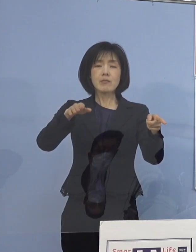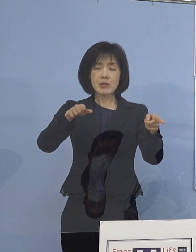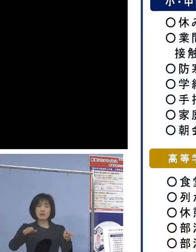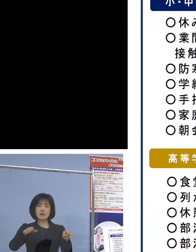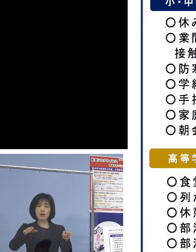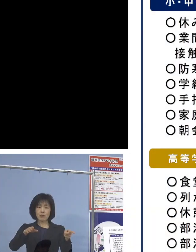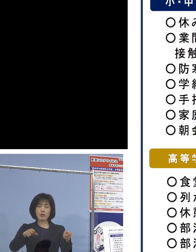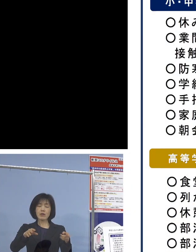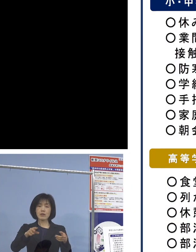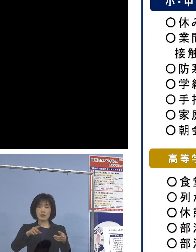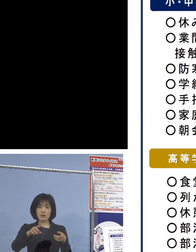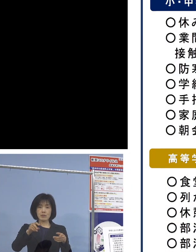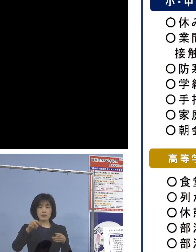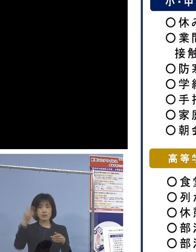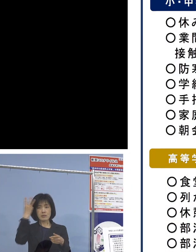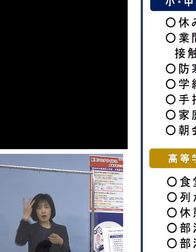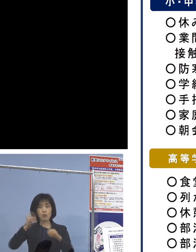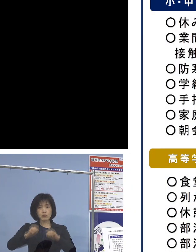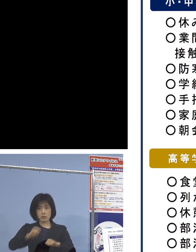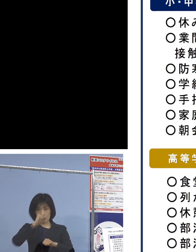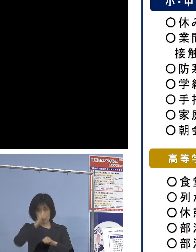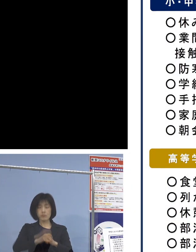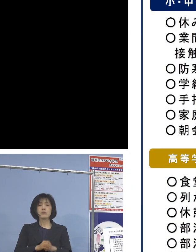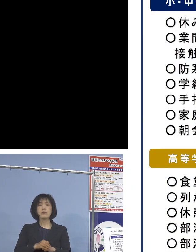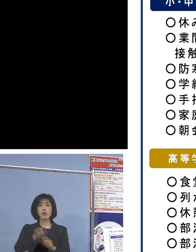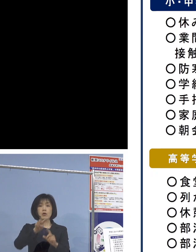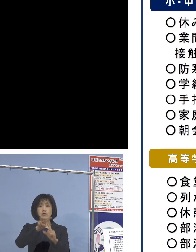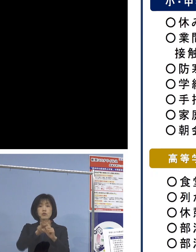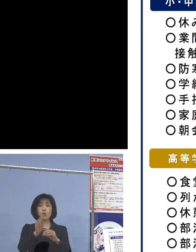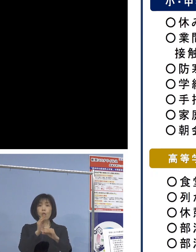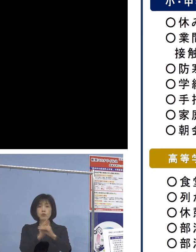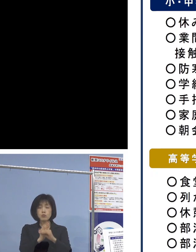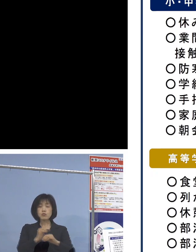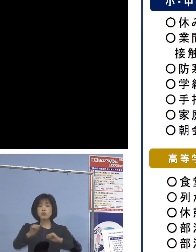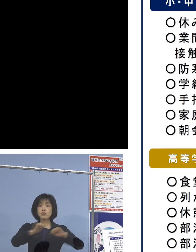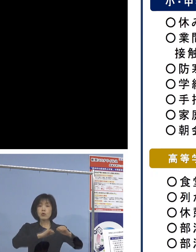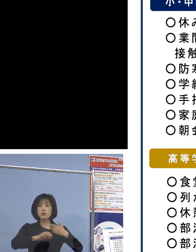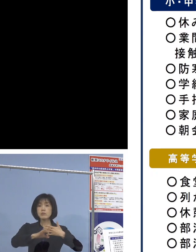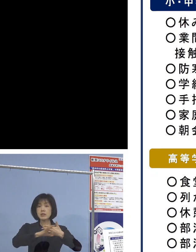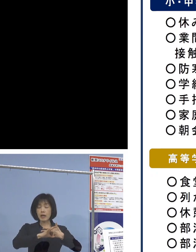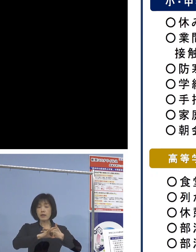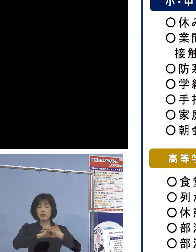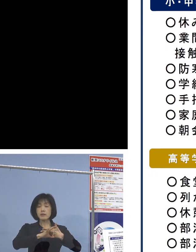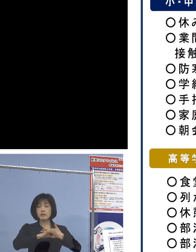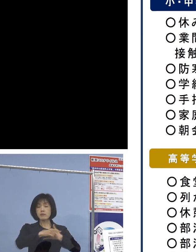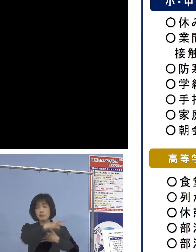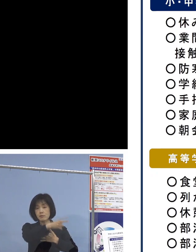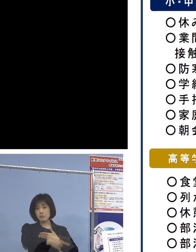まず小学校、中学校での 取組事例ということでありまして